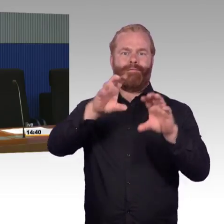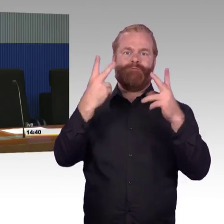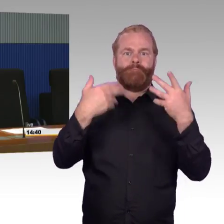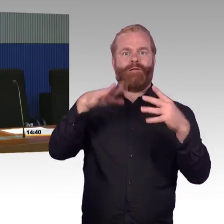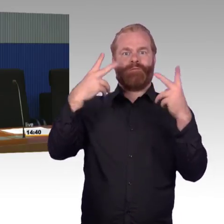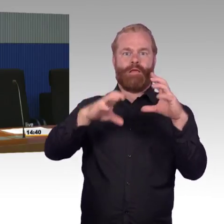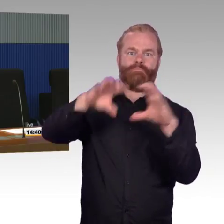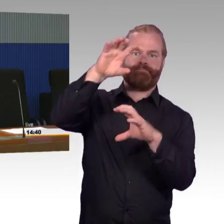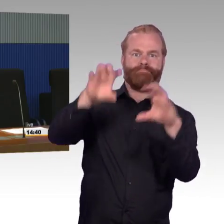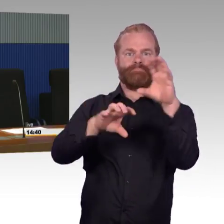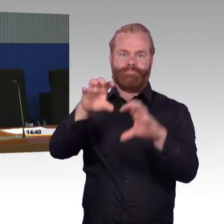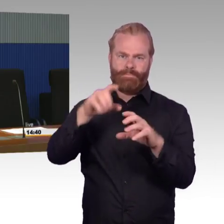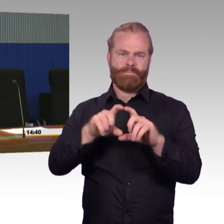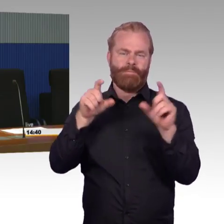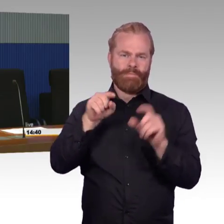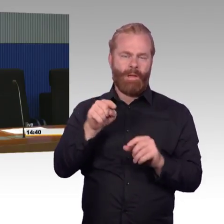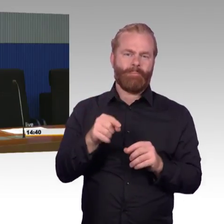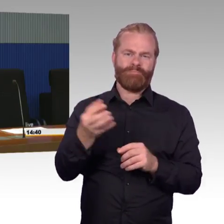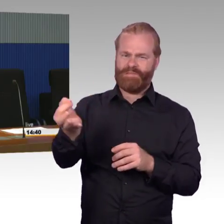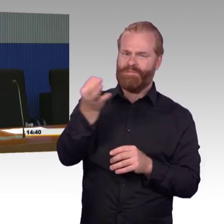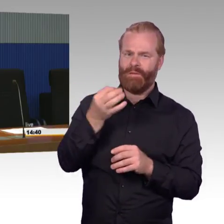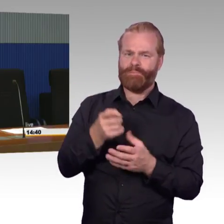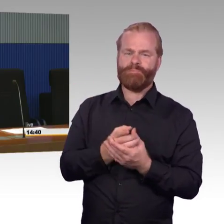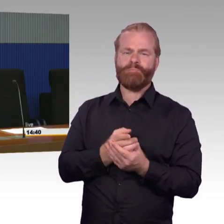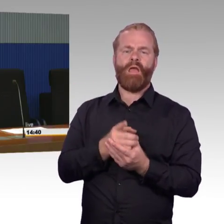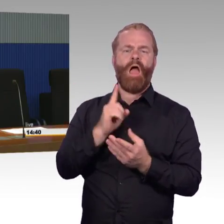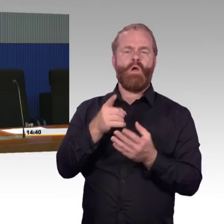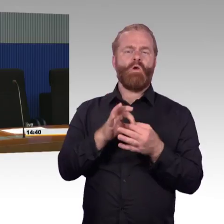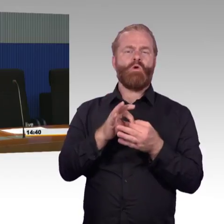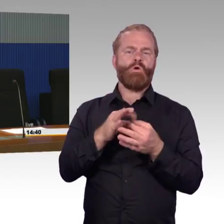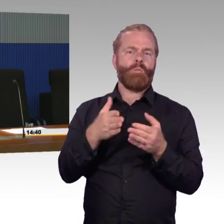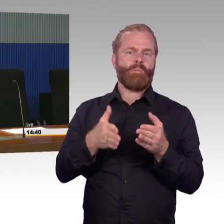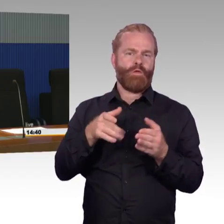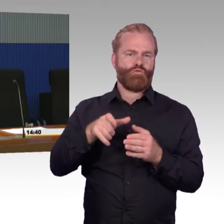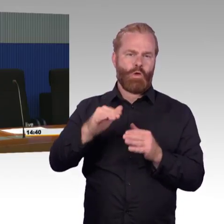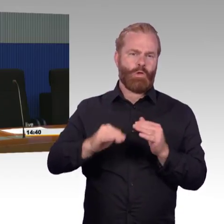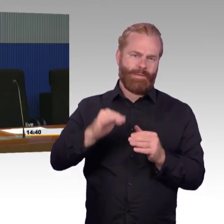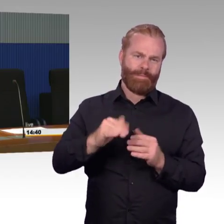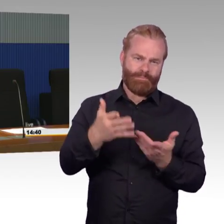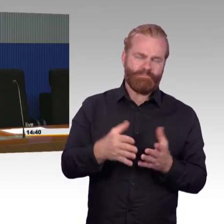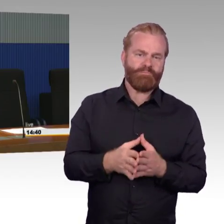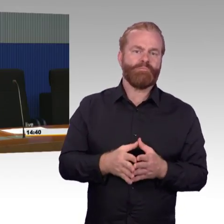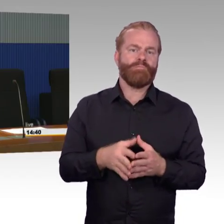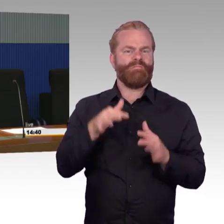da sind bestimmte Ausnahmen und Regeln festgelegt zu dem Thema Bahnsteighöhe und diese werden dann auch so umgesetzt. Das heißt, wenn ein bestimmter Bahnsteig